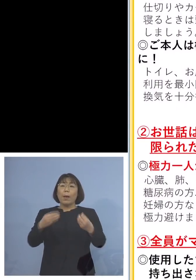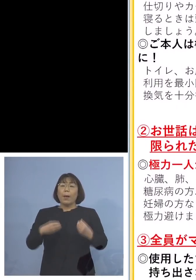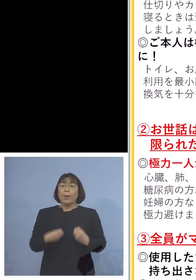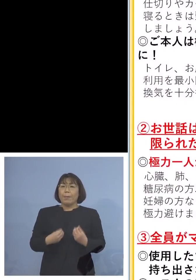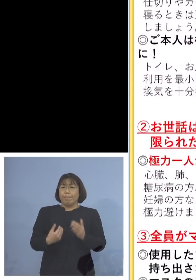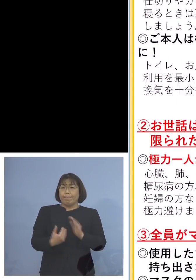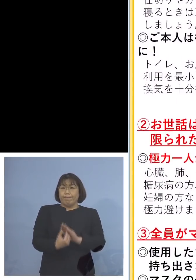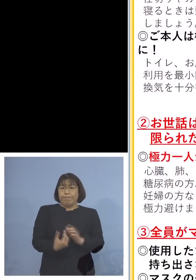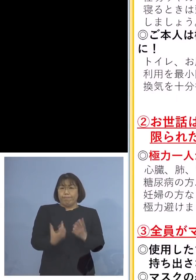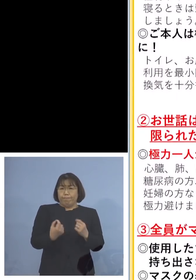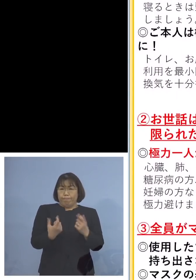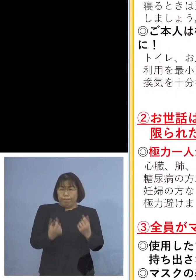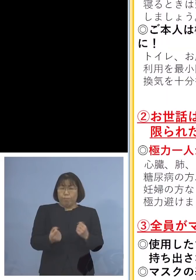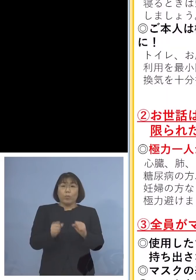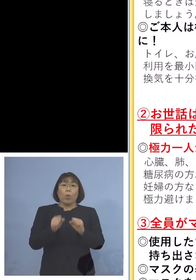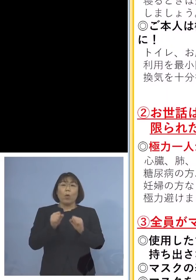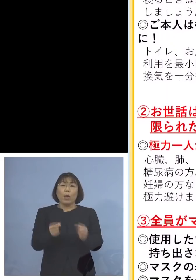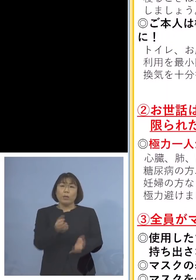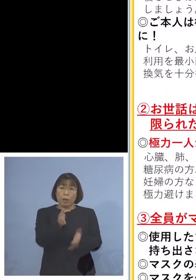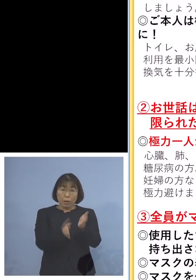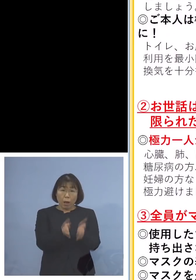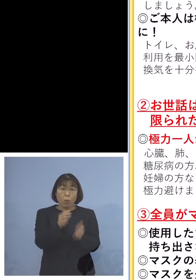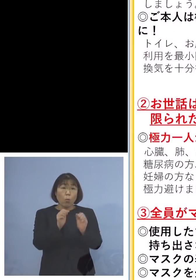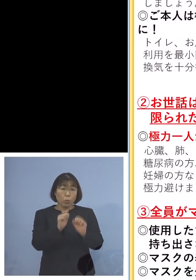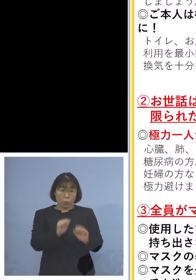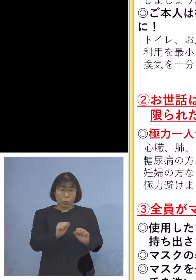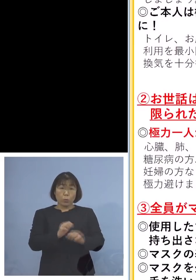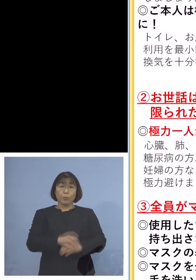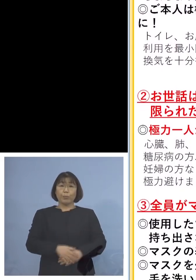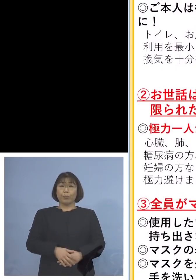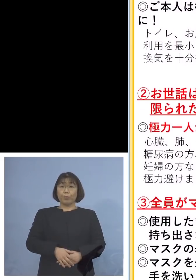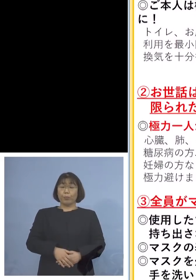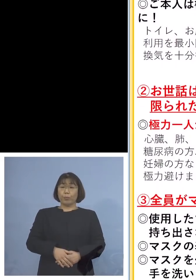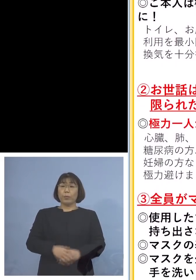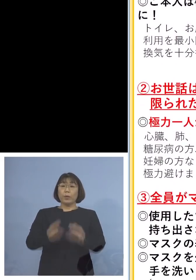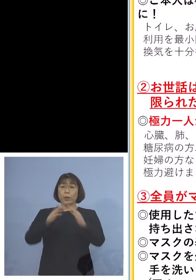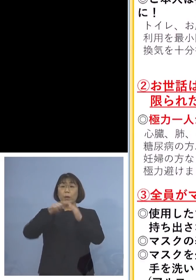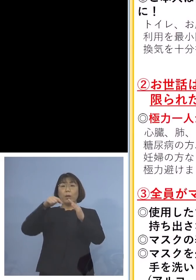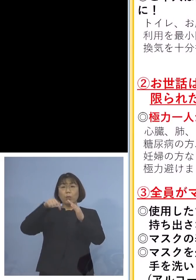しっかり行なって対応していただく それから家の中といえども